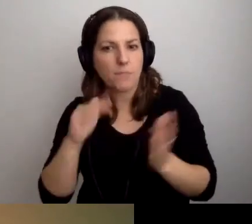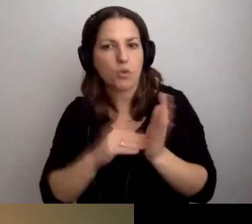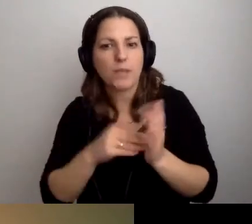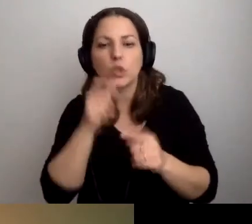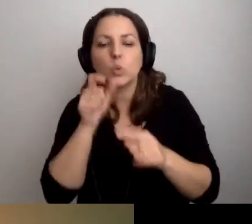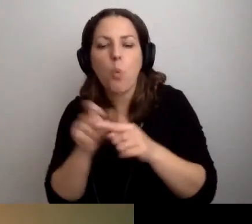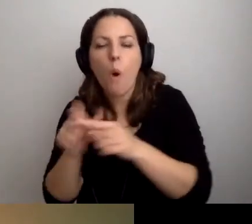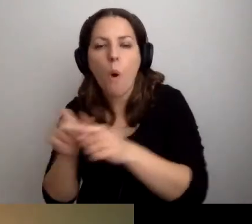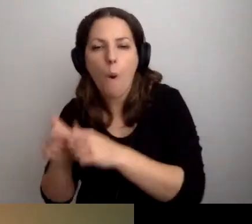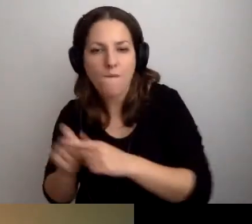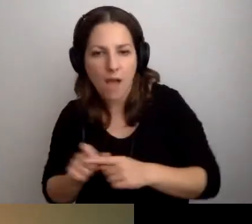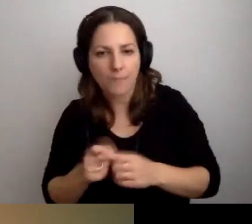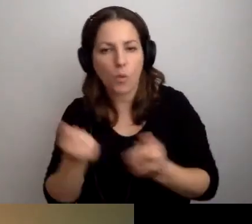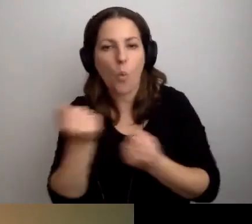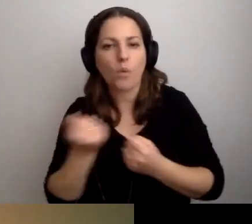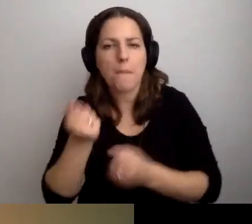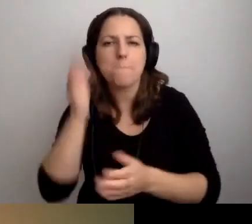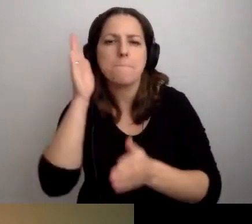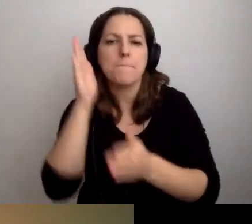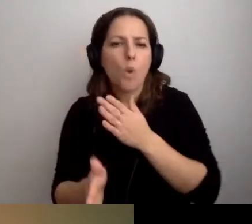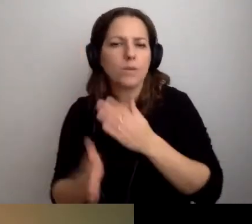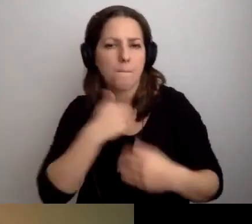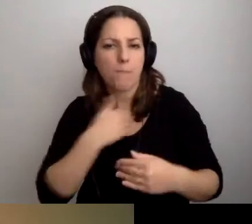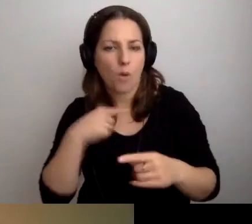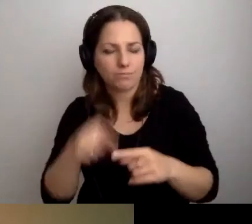użyjemy tzw. prostej polszczyzny, będzie znakomicie.